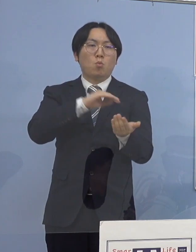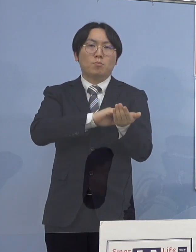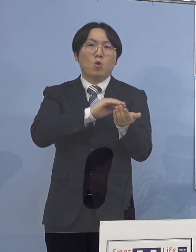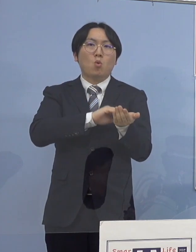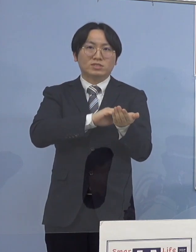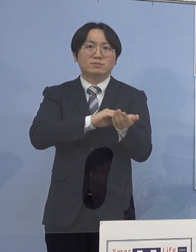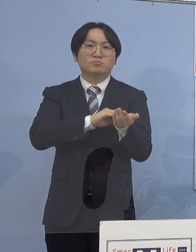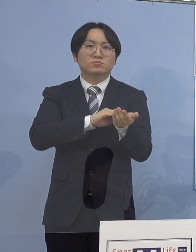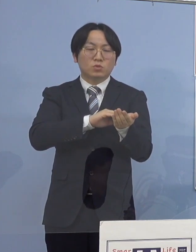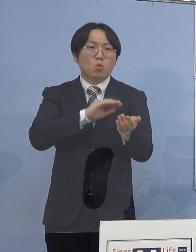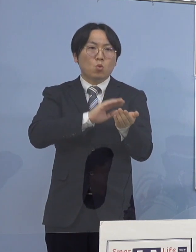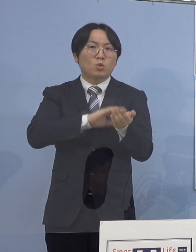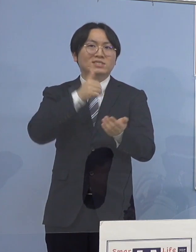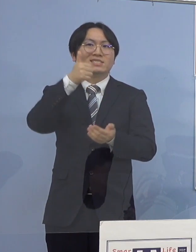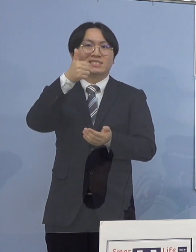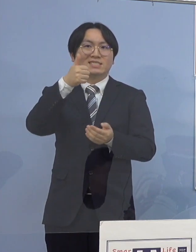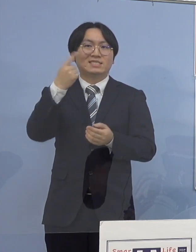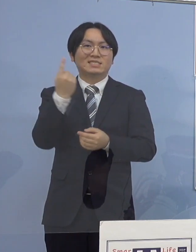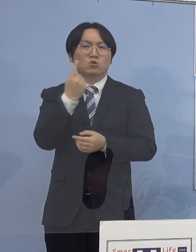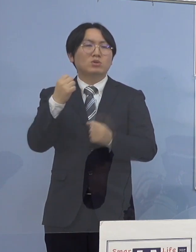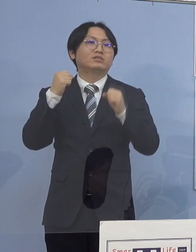ご報告を申し上げます